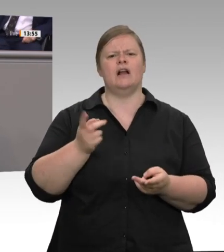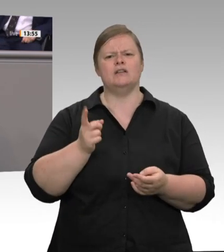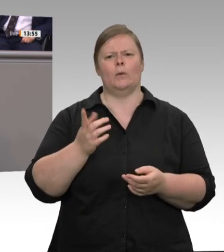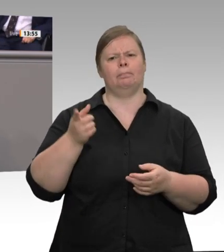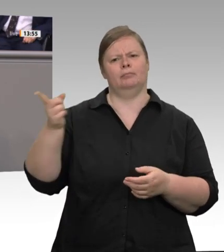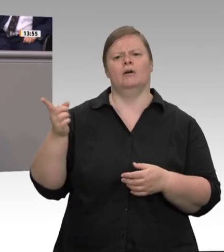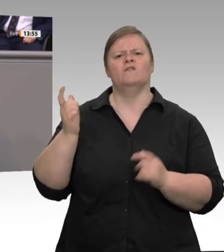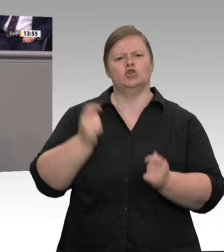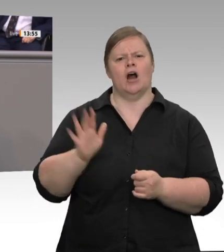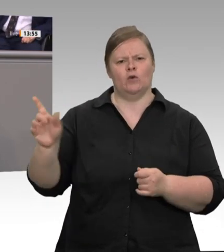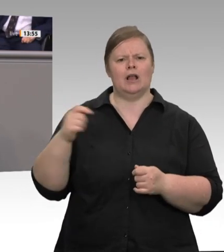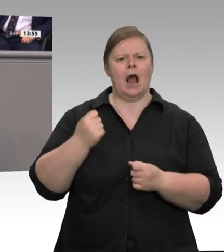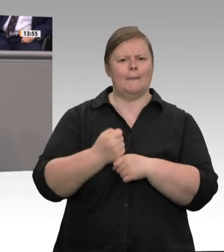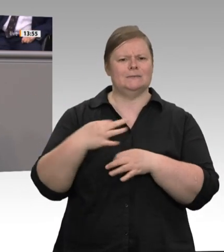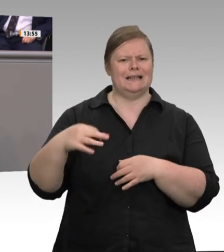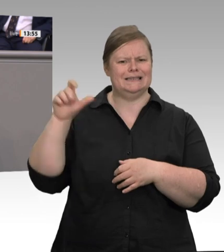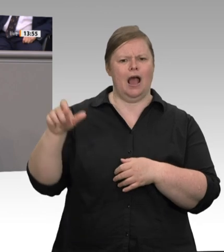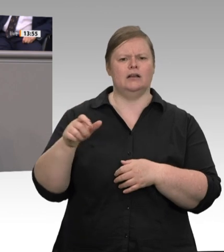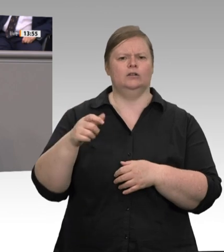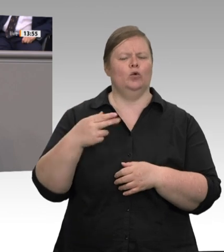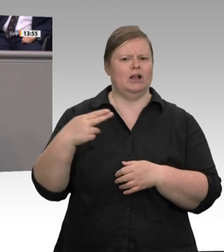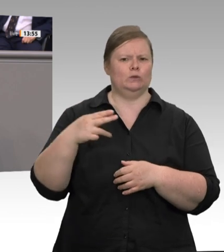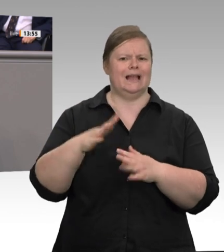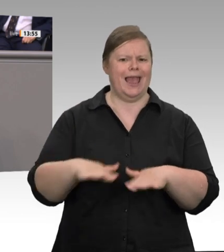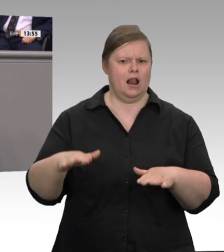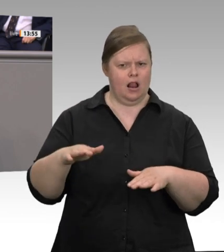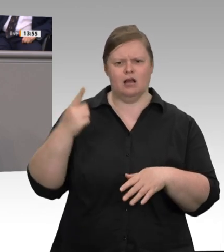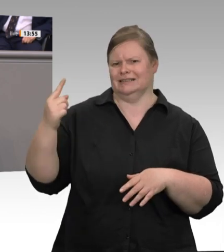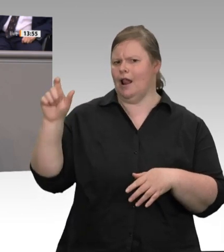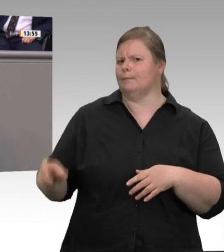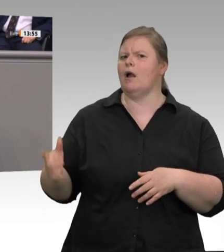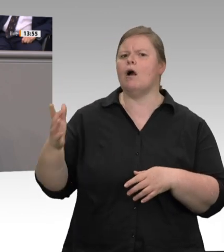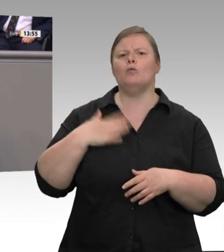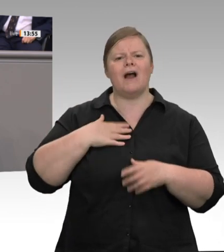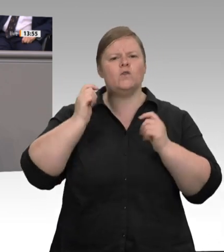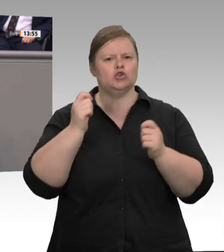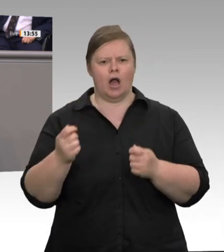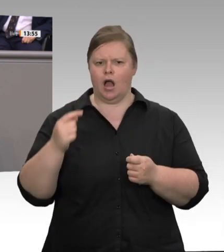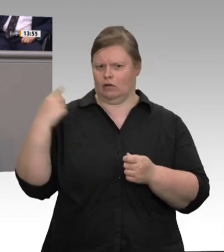der Bundesregierung unterstützt. Einige Unternehmen haben sogar schon angekündigt,